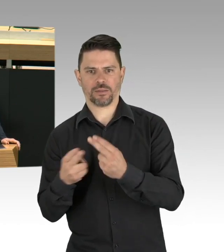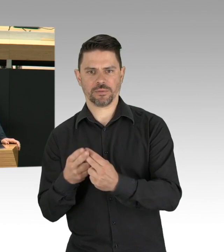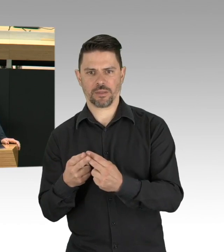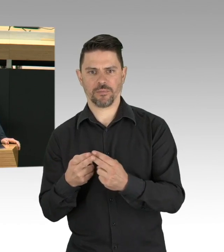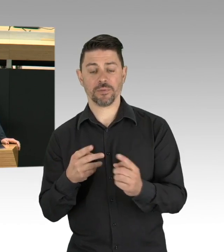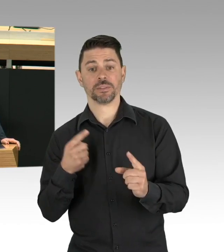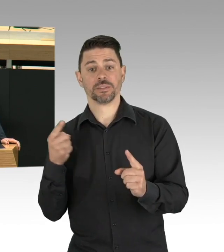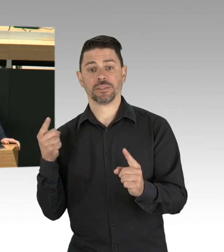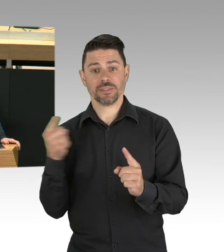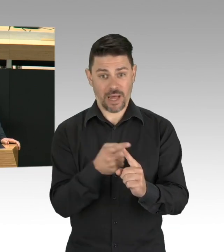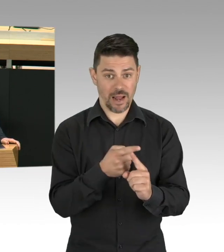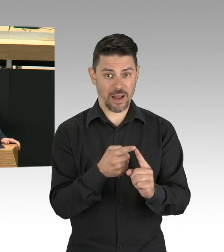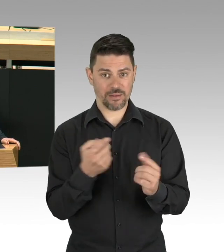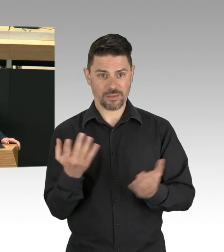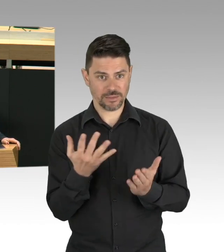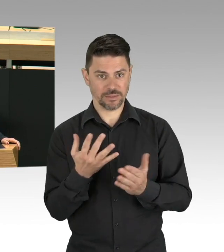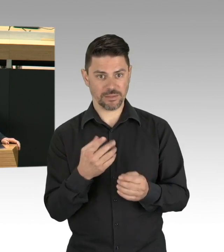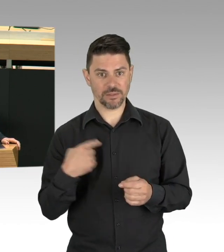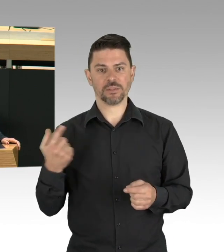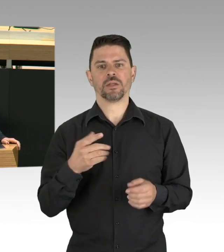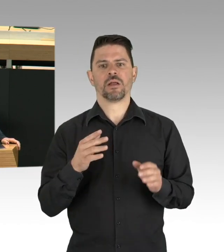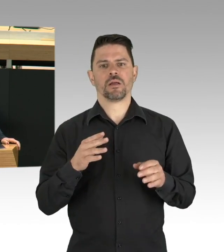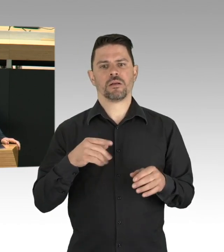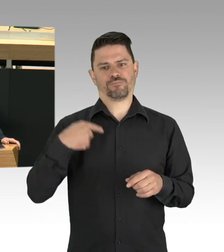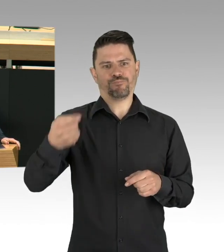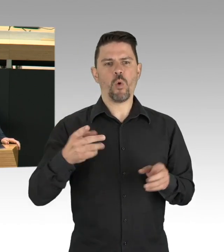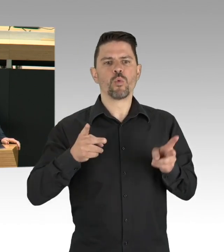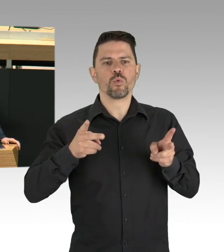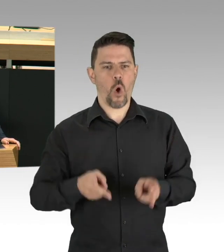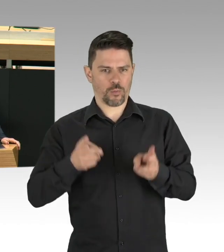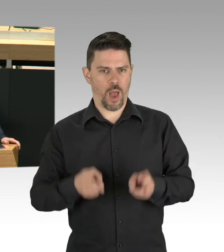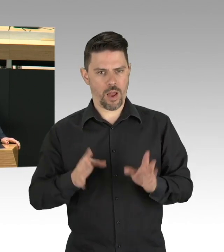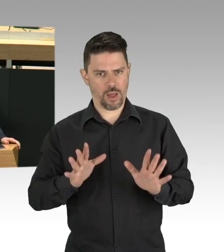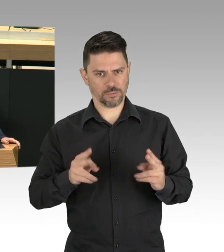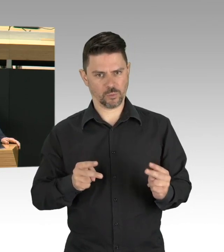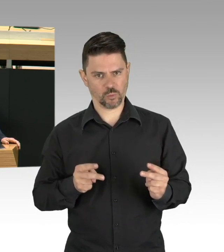den Rat von verschiedenen Fachleuten einholen. Wir Grünen wünschen uns einen ExpertInnen-Rat